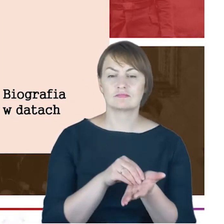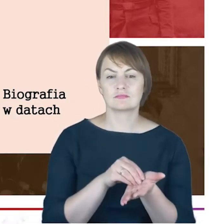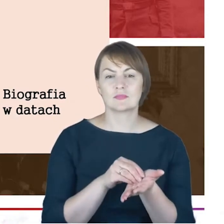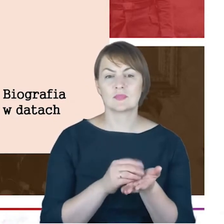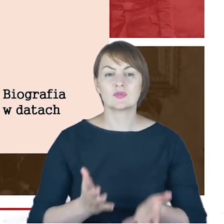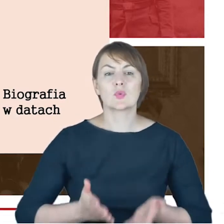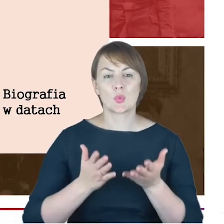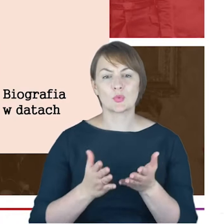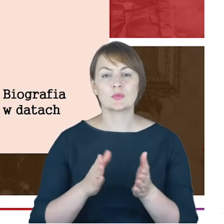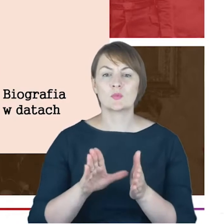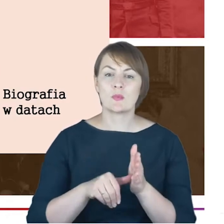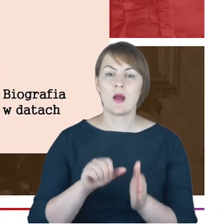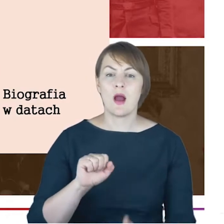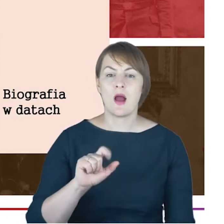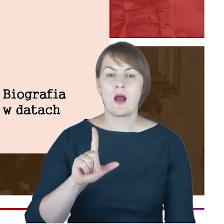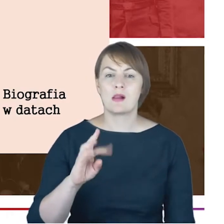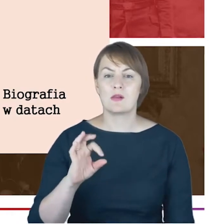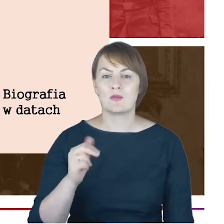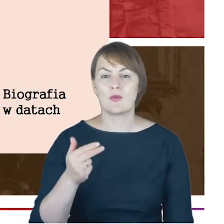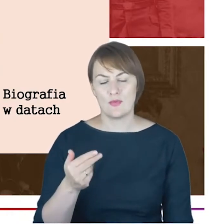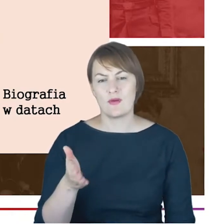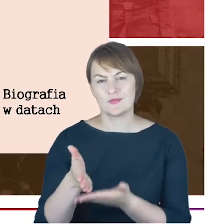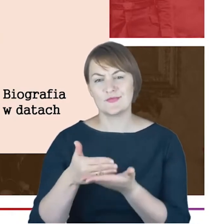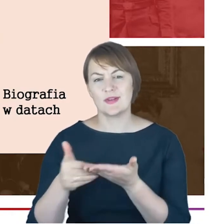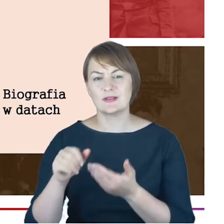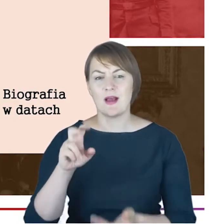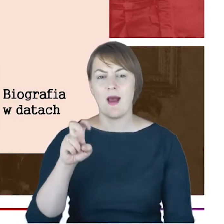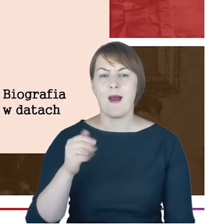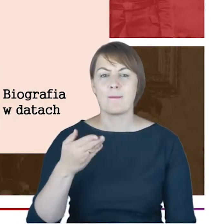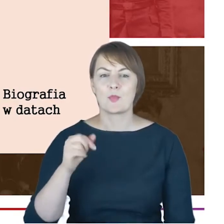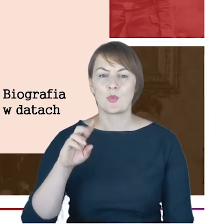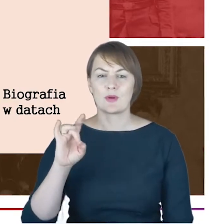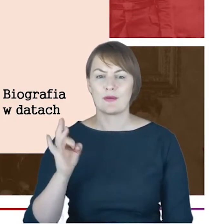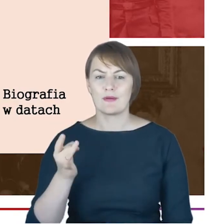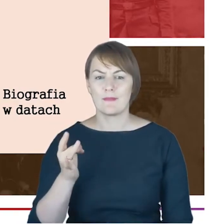dzisiaj to jest dzielnica Hamburga ,był synem kupca Arona